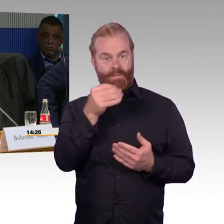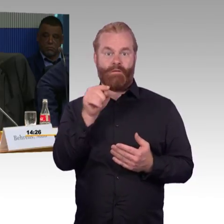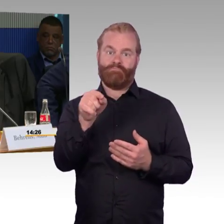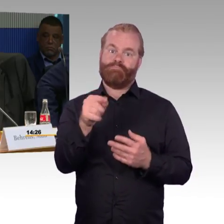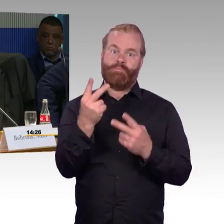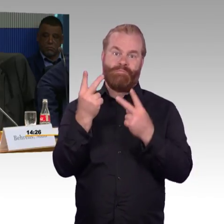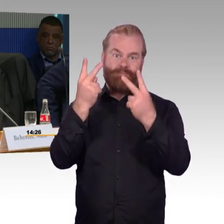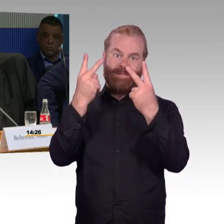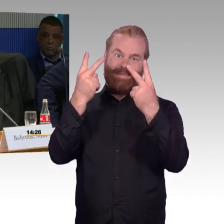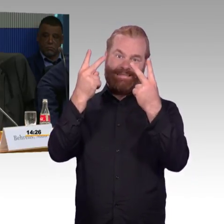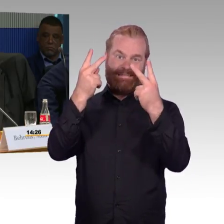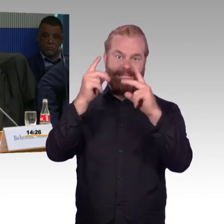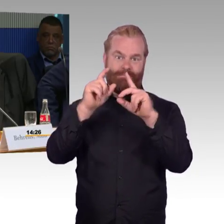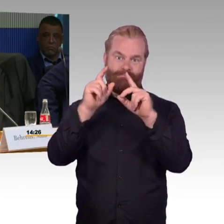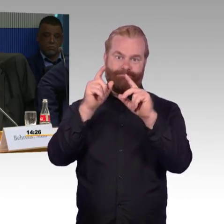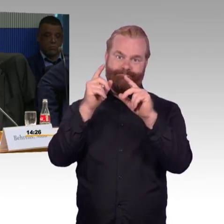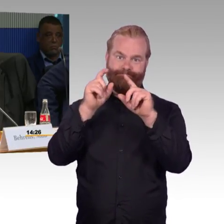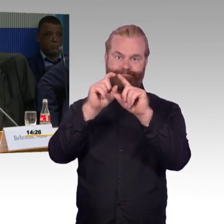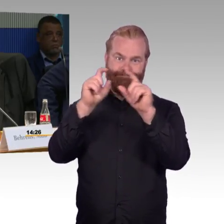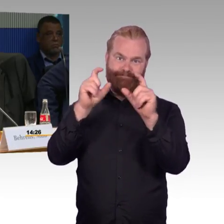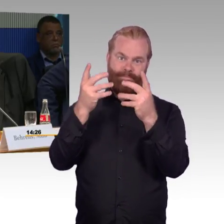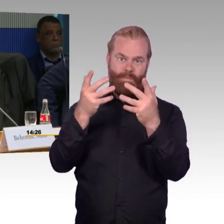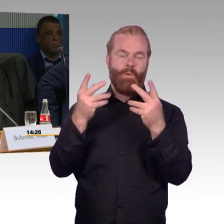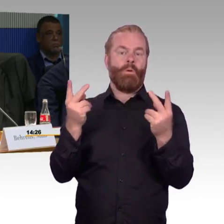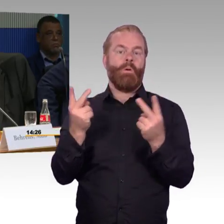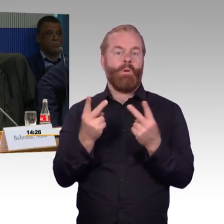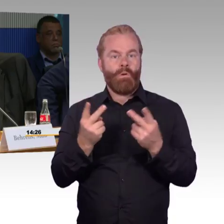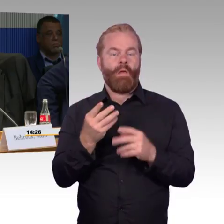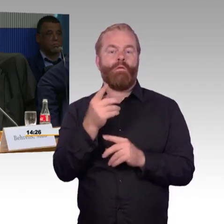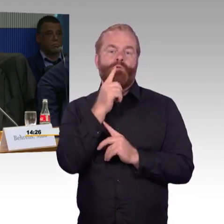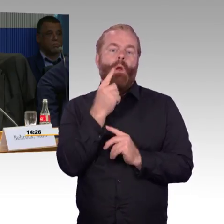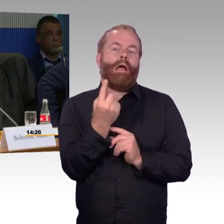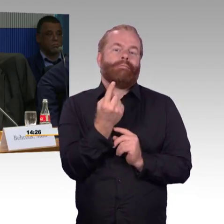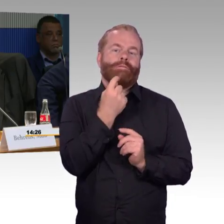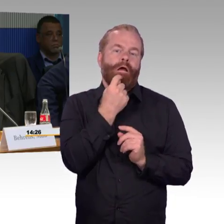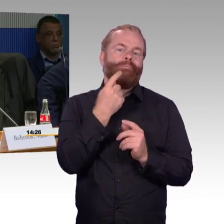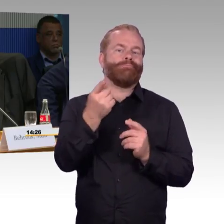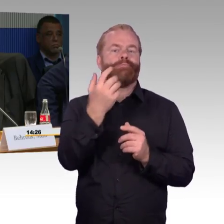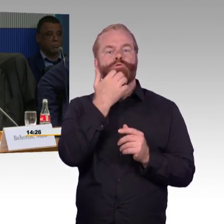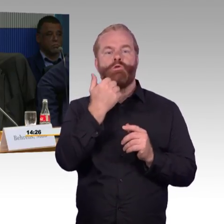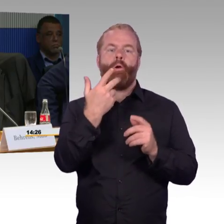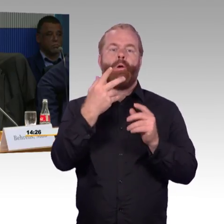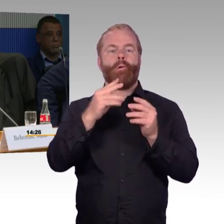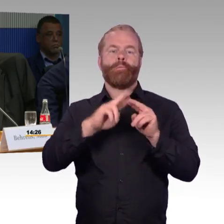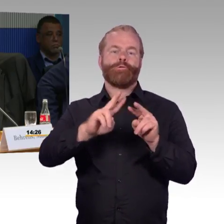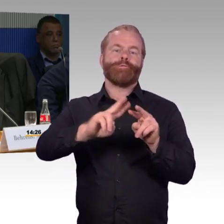Sagen Sie was zu den 100 Bahnhöfen, die Sie jedes Jahr besser umsetzen und gestalten.